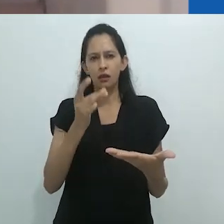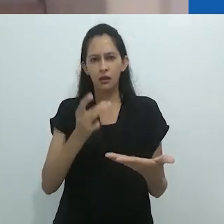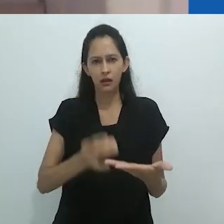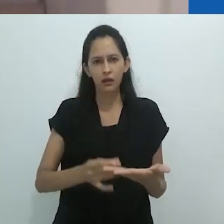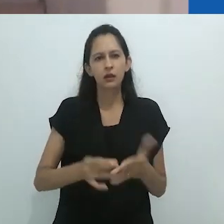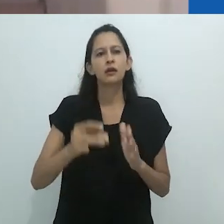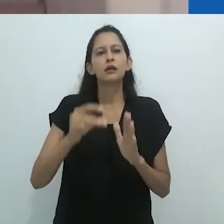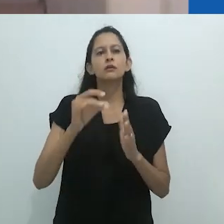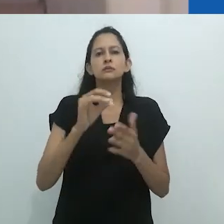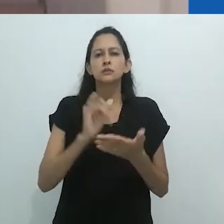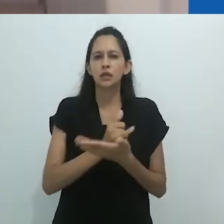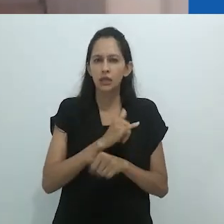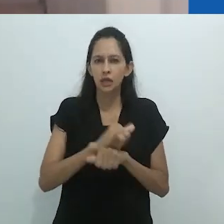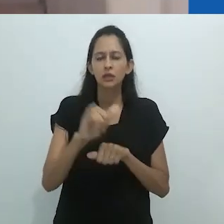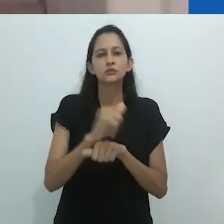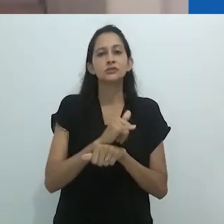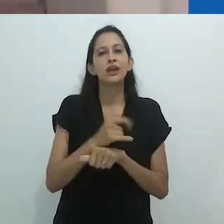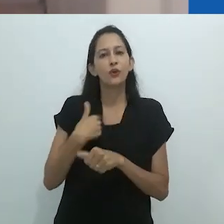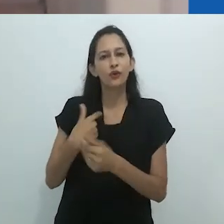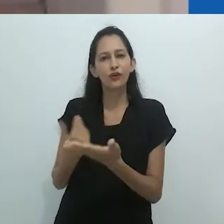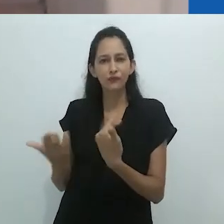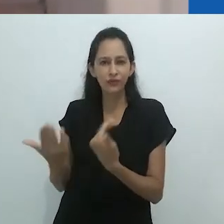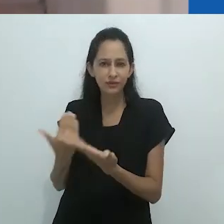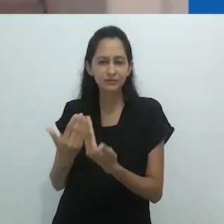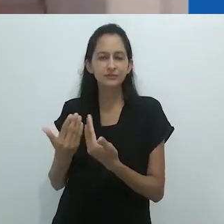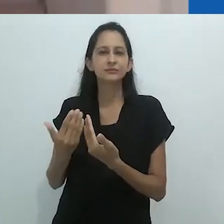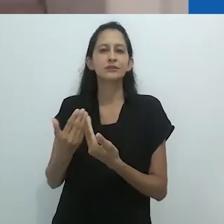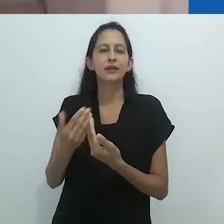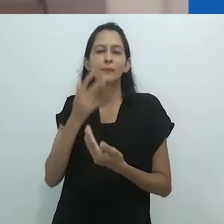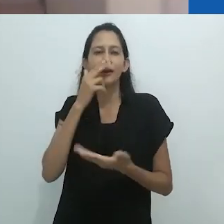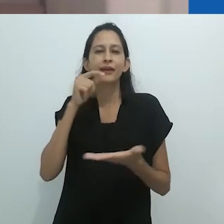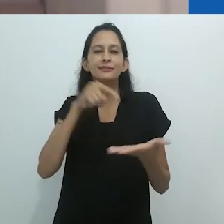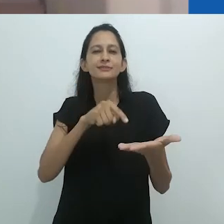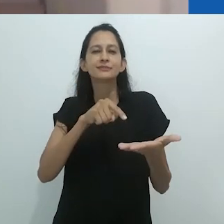de amor e deferência pela Antropologia e pelo trabalho que fazemos.